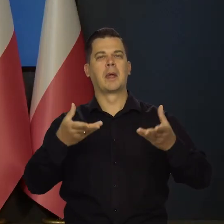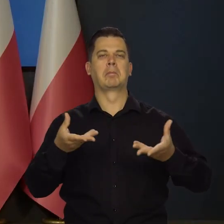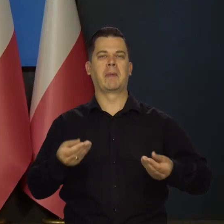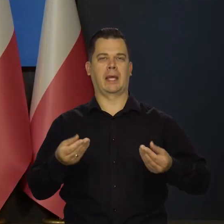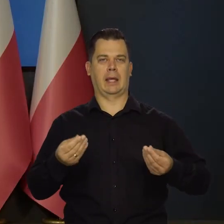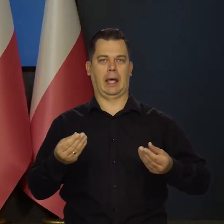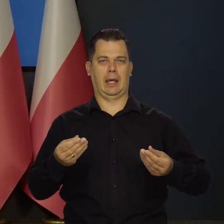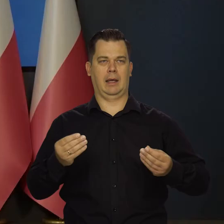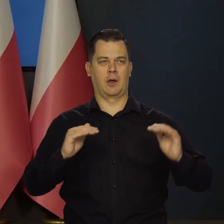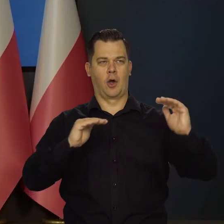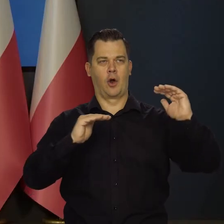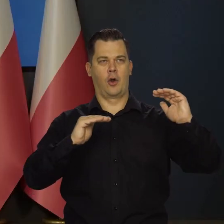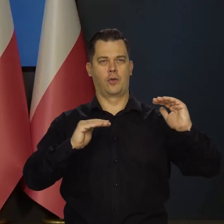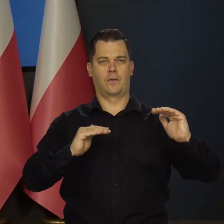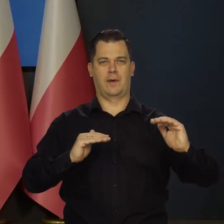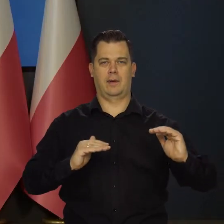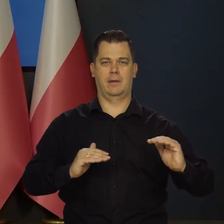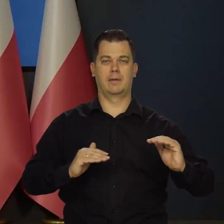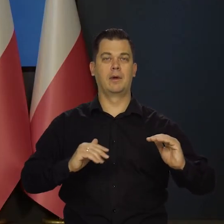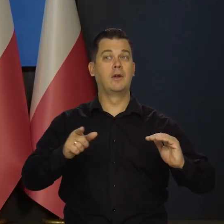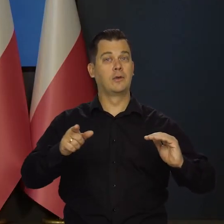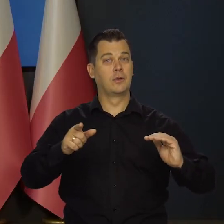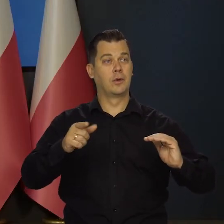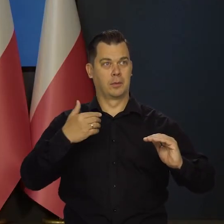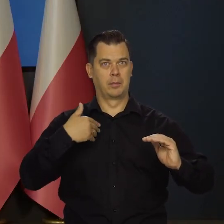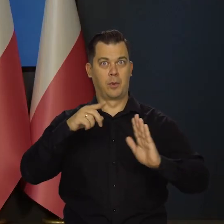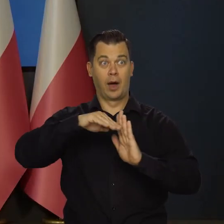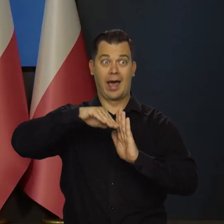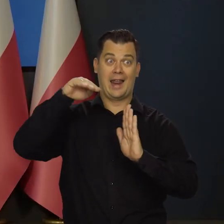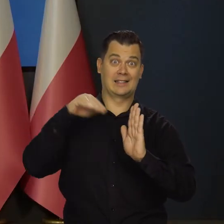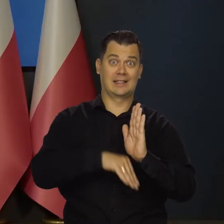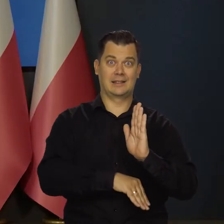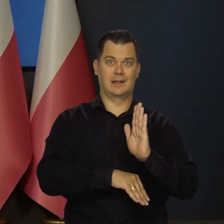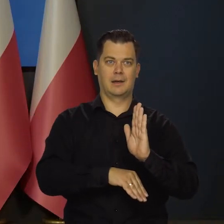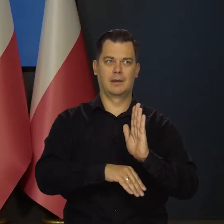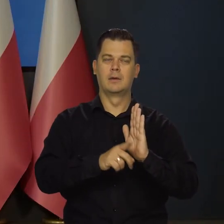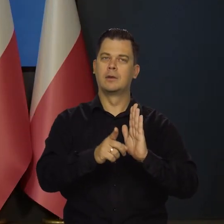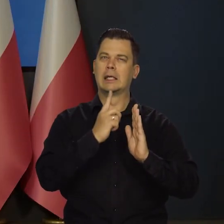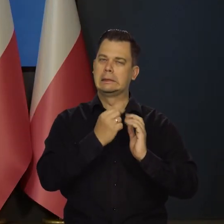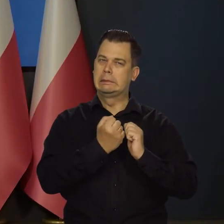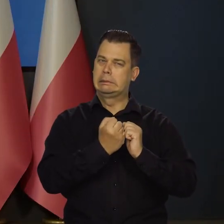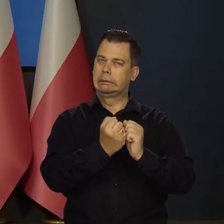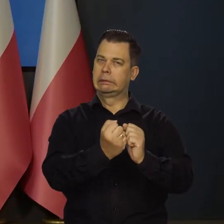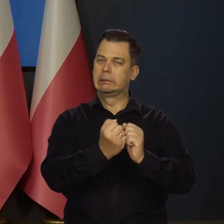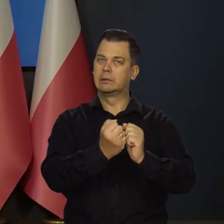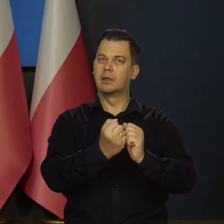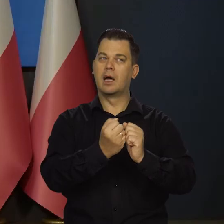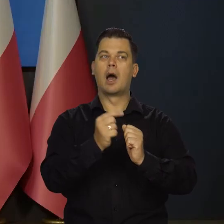które Rada chce uzyskać, czyli nie wejście w recesję i ze zbiciem,